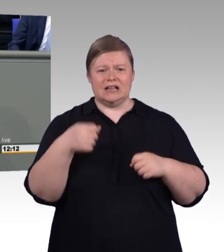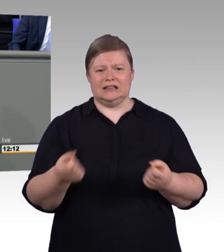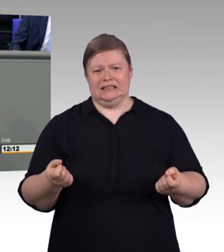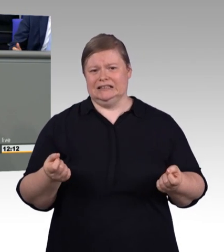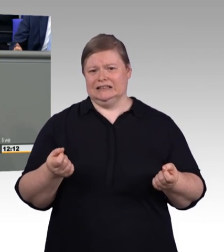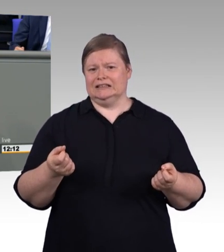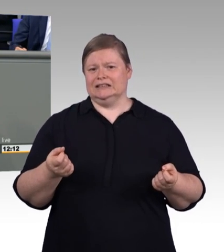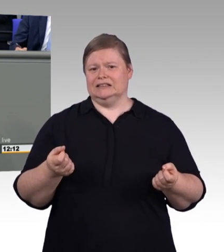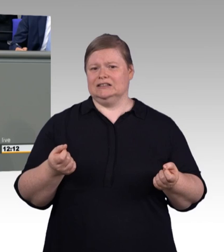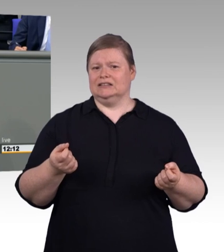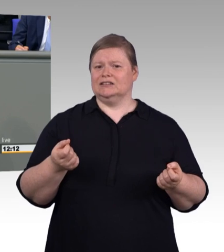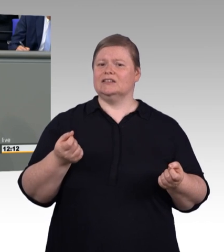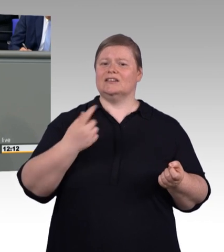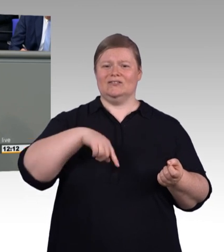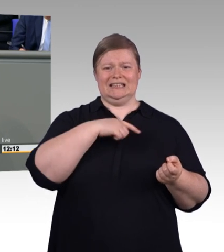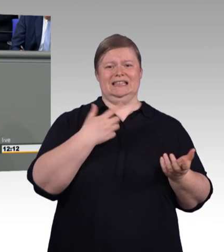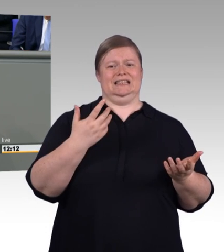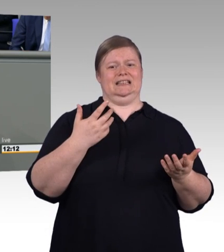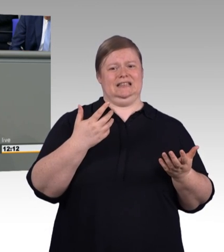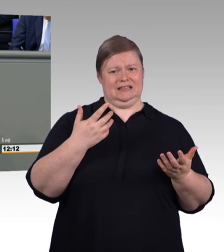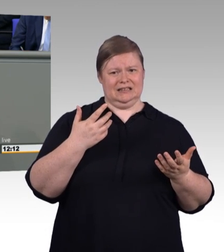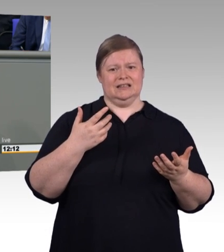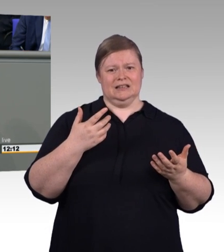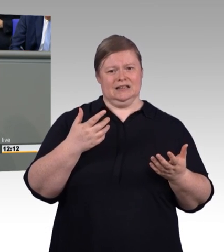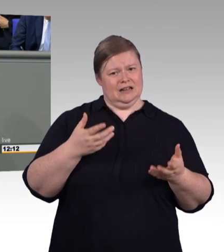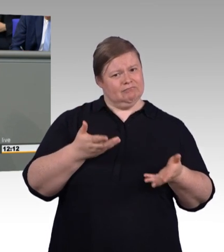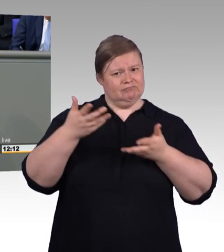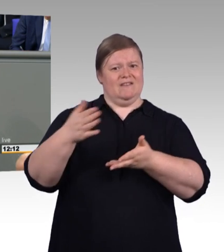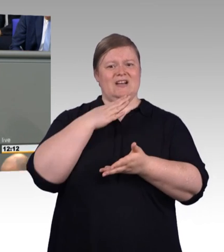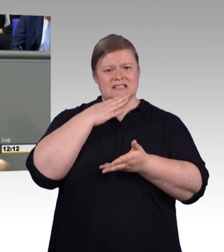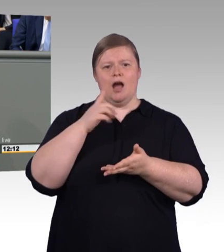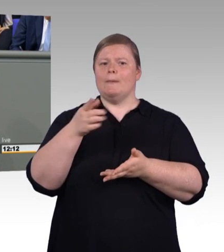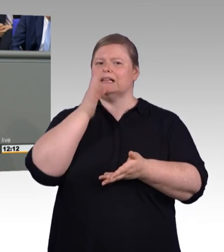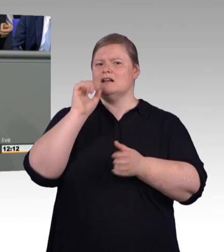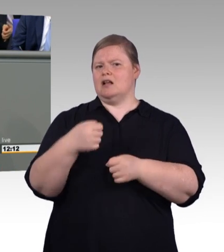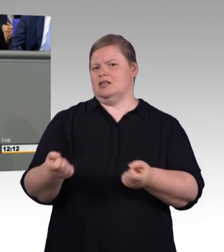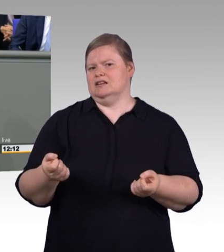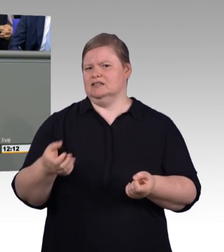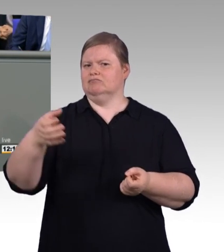Das hätten sie schon viel früher machen können. Das hätten sie schon viel früher abräumen können. In den Tarifverträgen und dergleichen mehr.